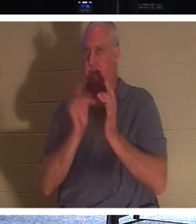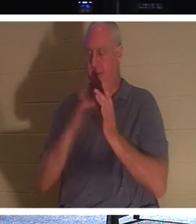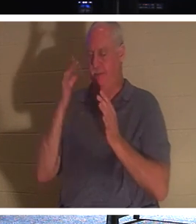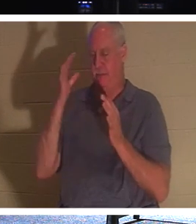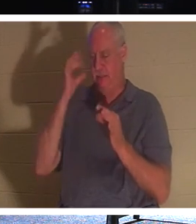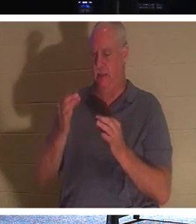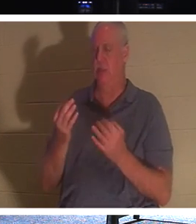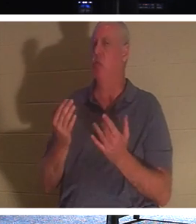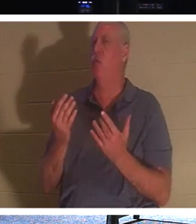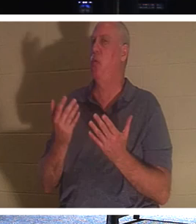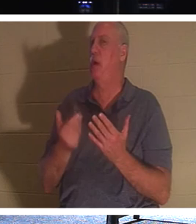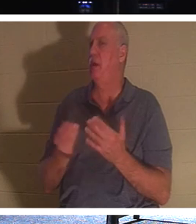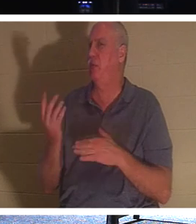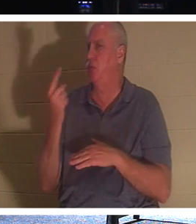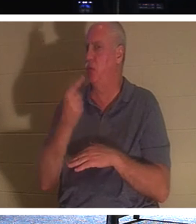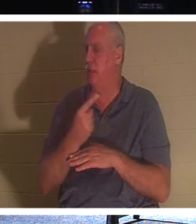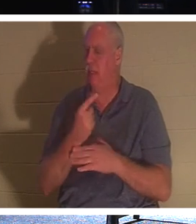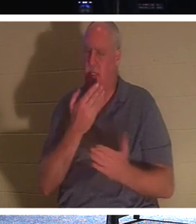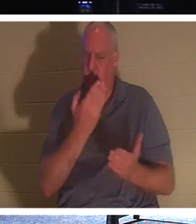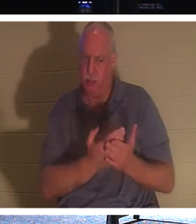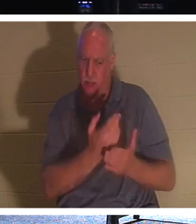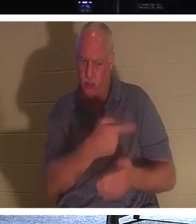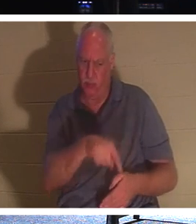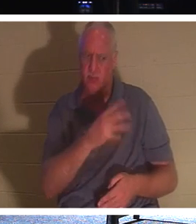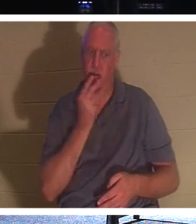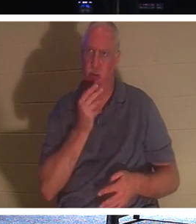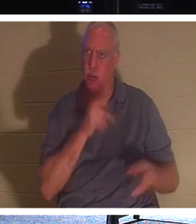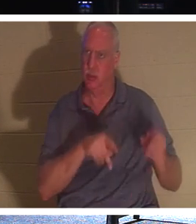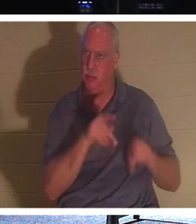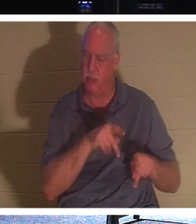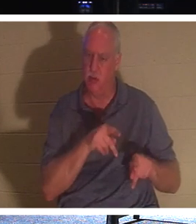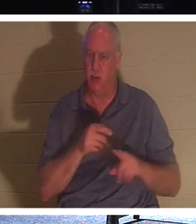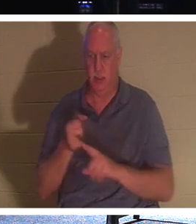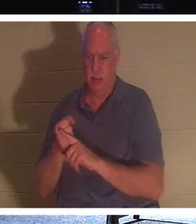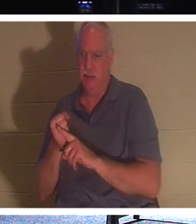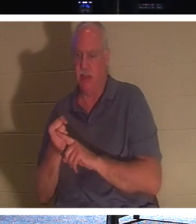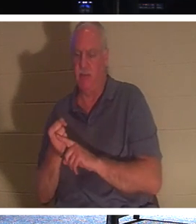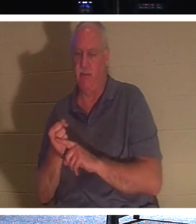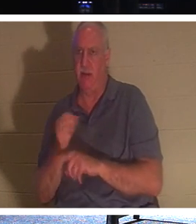jours pour prouver au peuple juif qu'il était bien le Messie, et qu'il était la résurrection